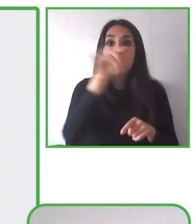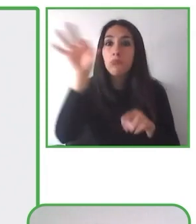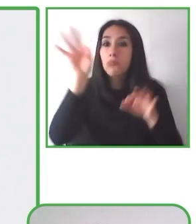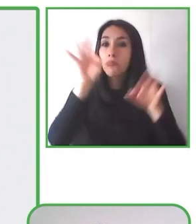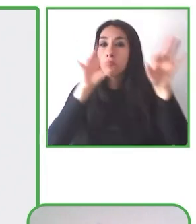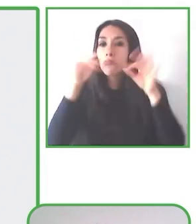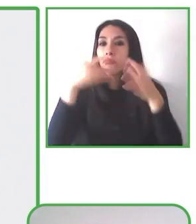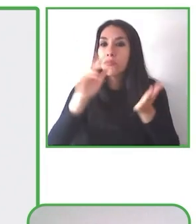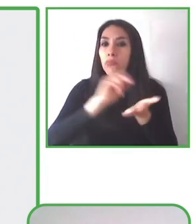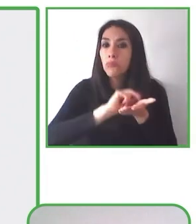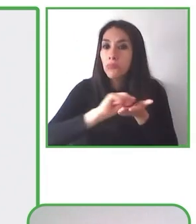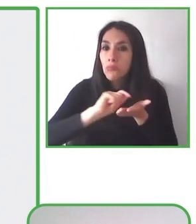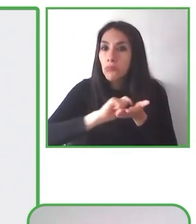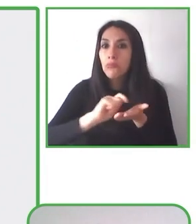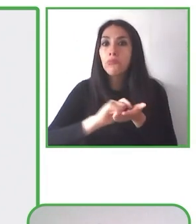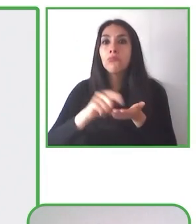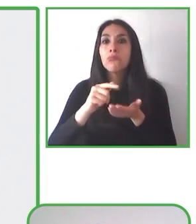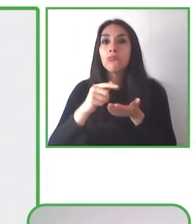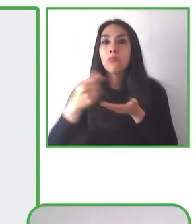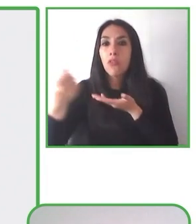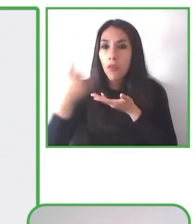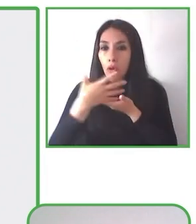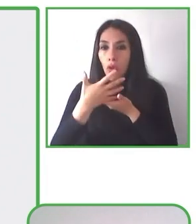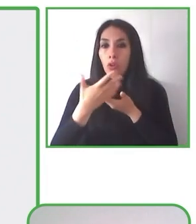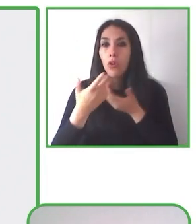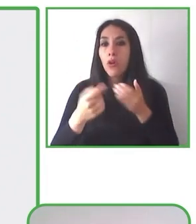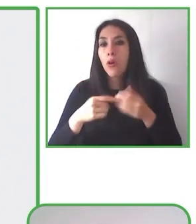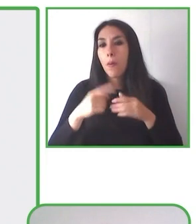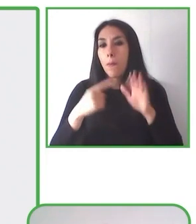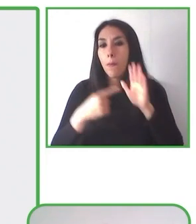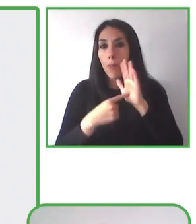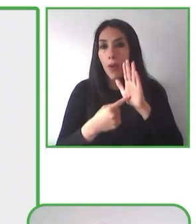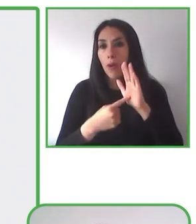También este es un espacio de trabajo para personas con discapacidad.